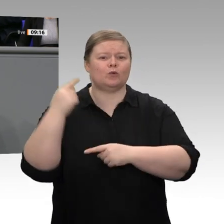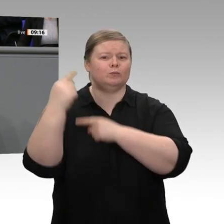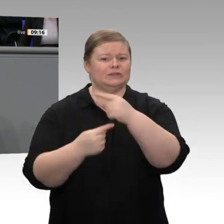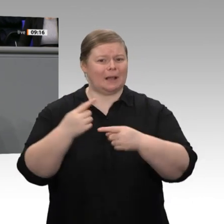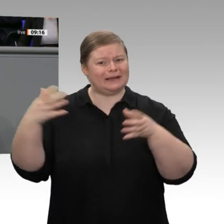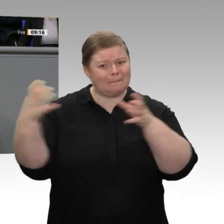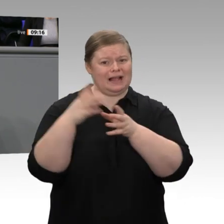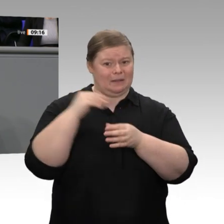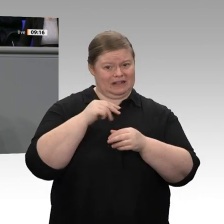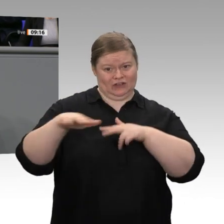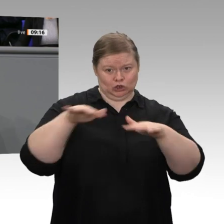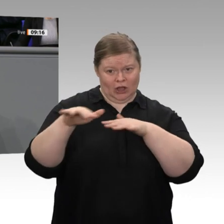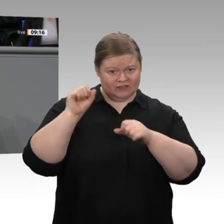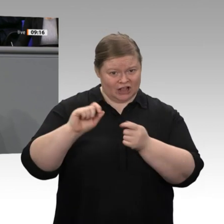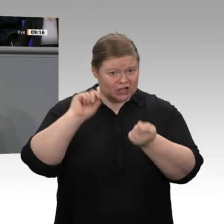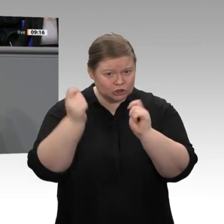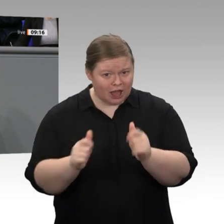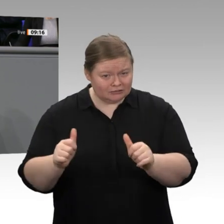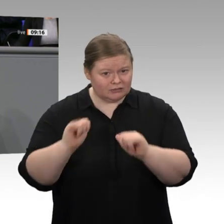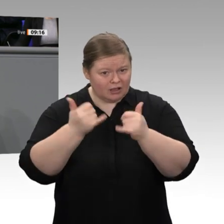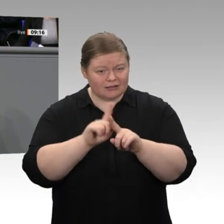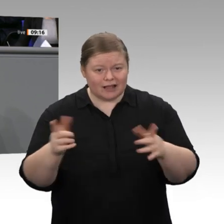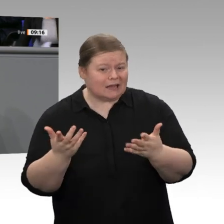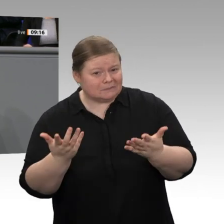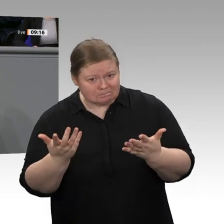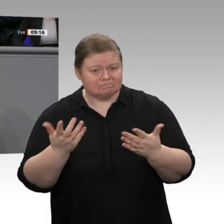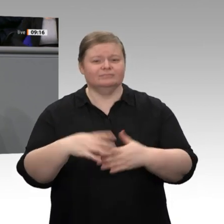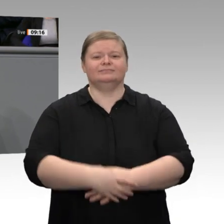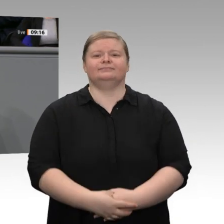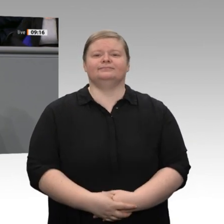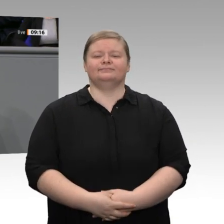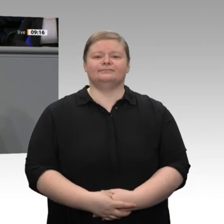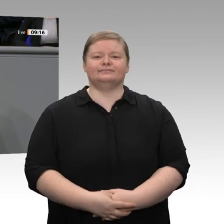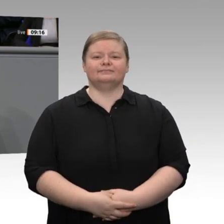und durch eine Förderung des Baus von Batteriezellen in Deutschland und in Europa einen wichtigen